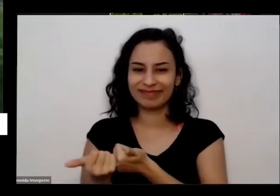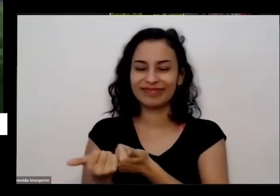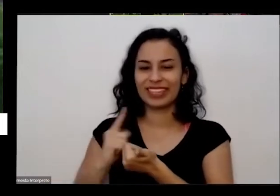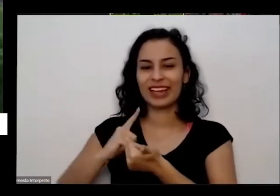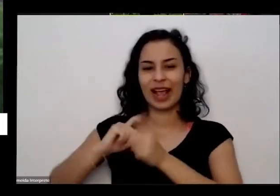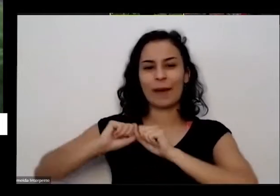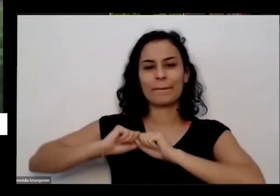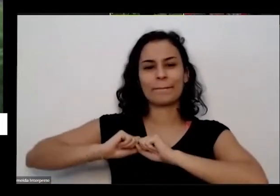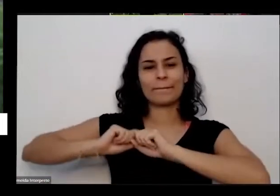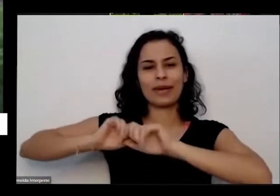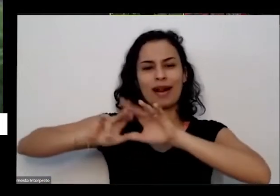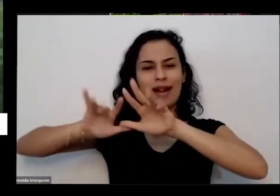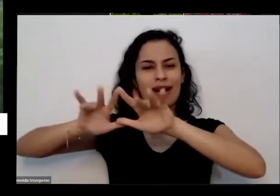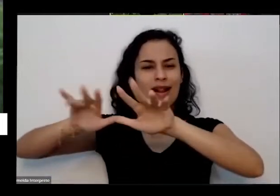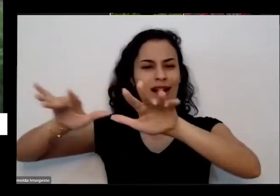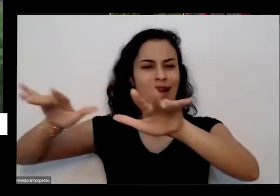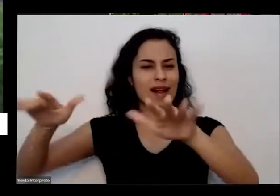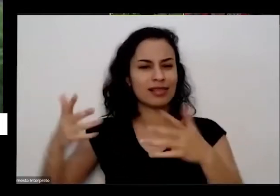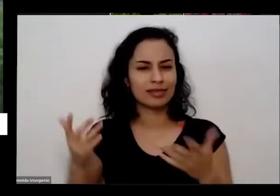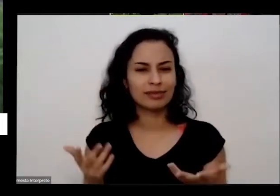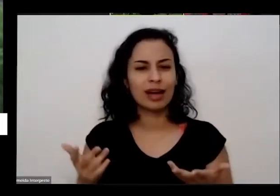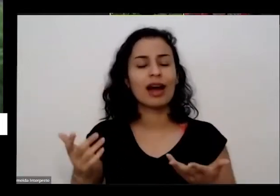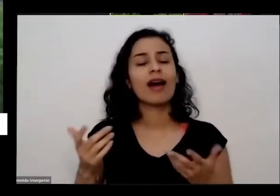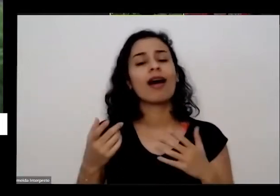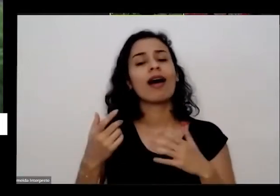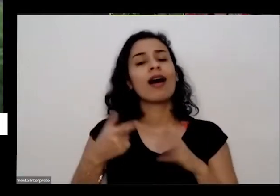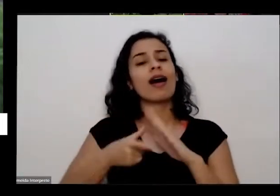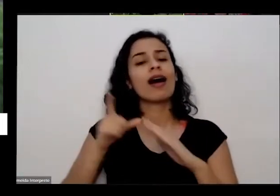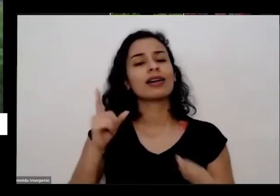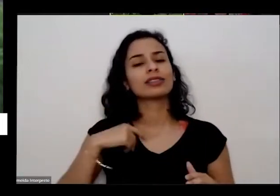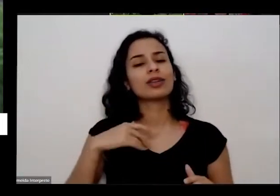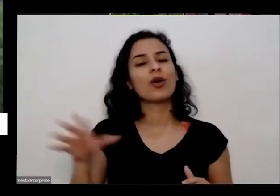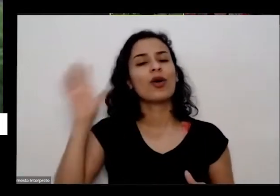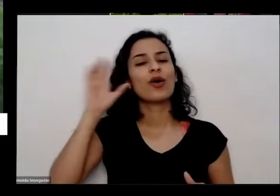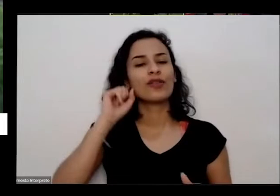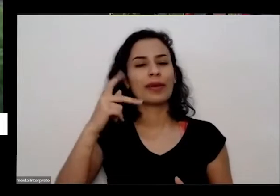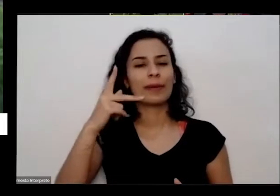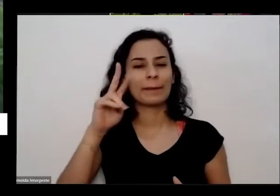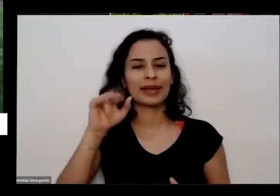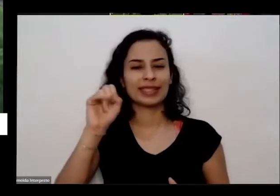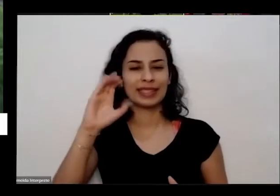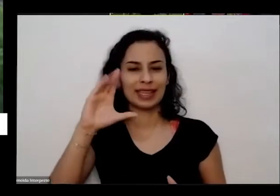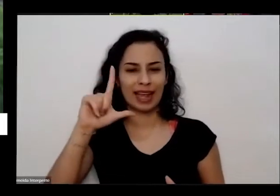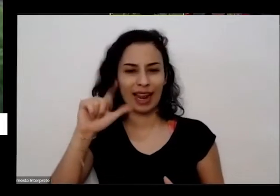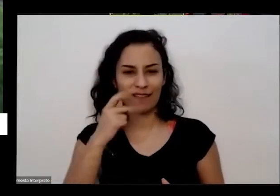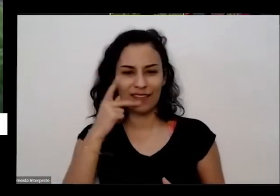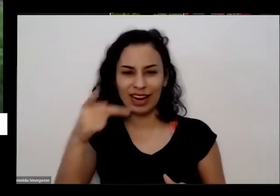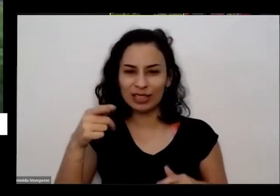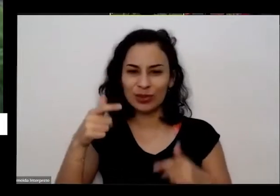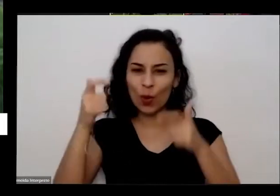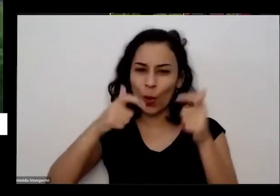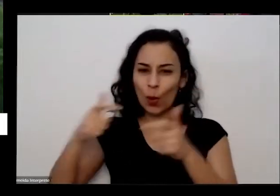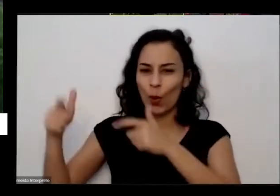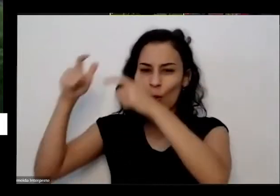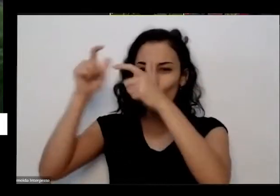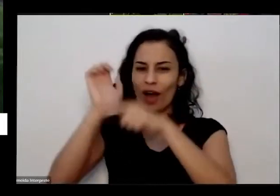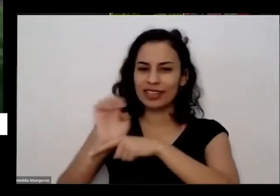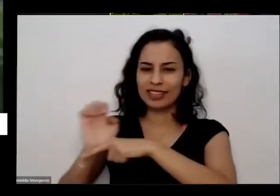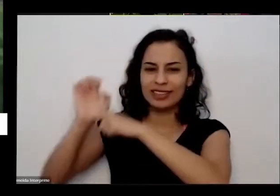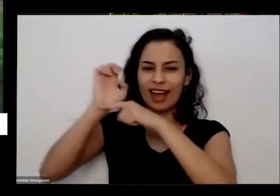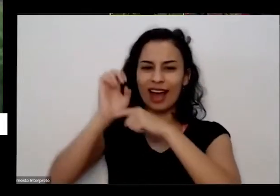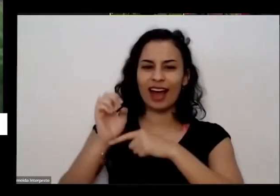aqui convido a Priscila falando no início gente de tantos outros lugares Além daqui de Brasília é que